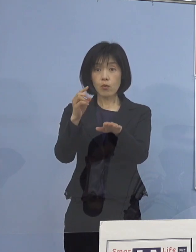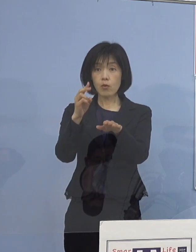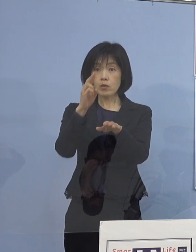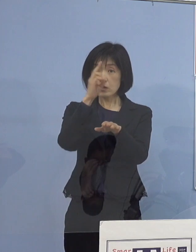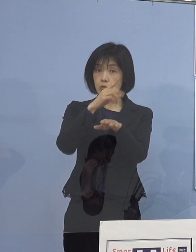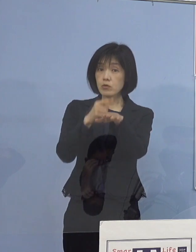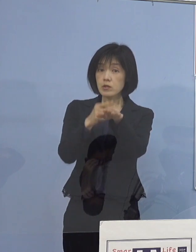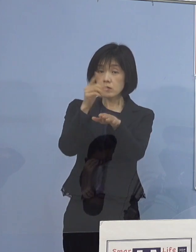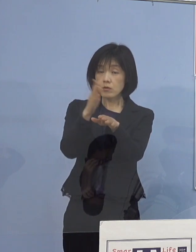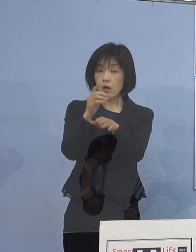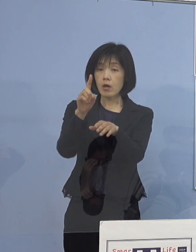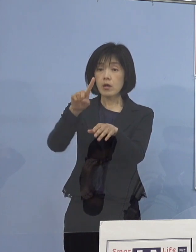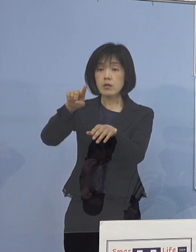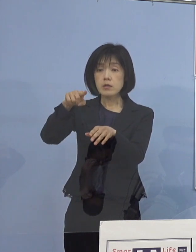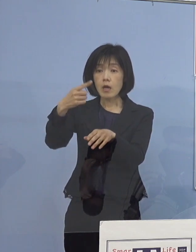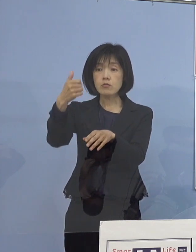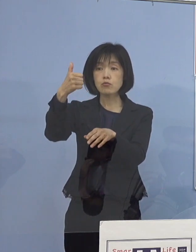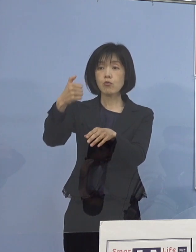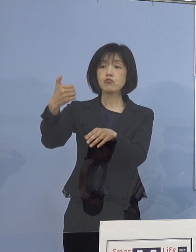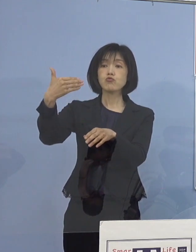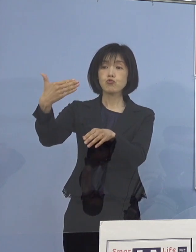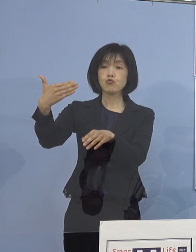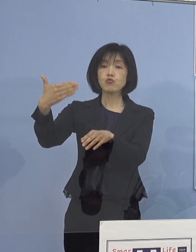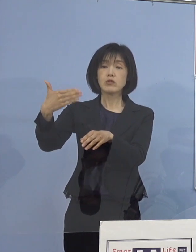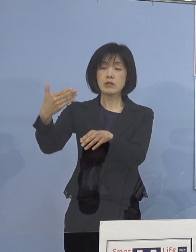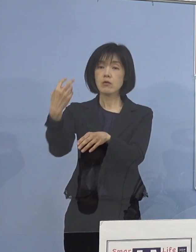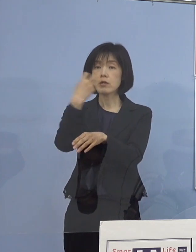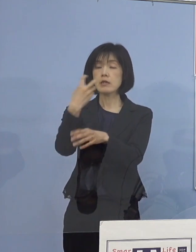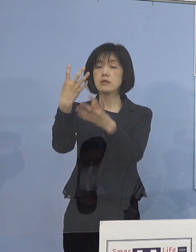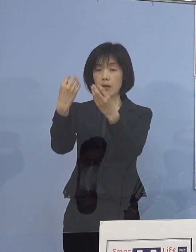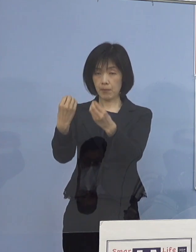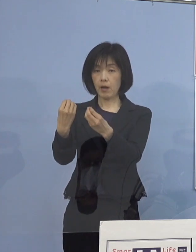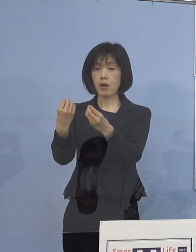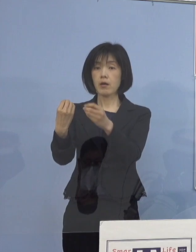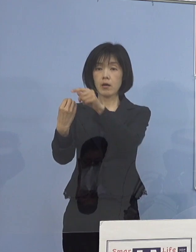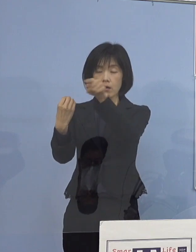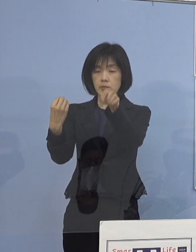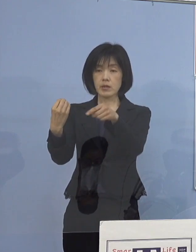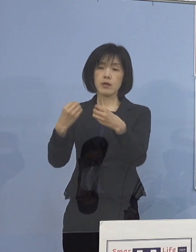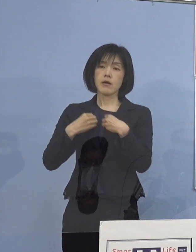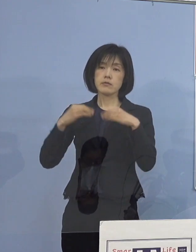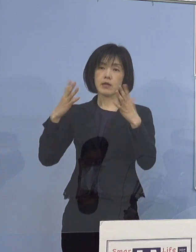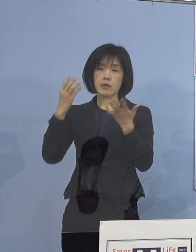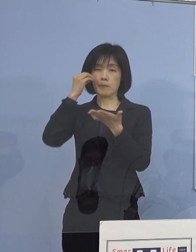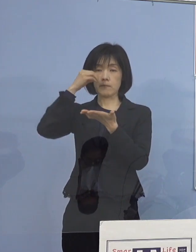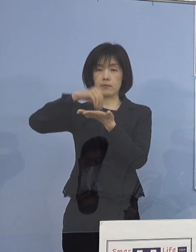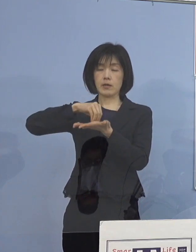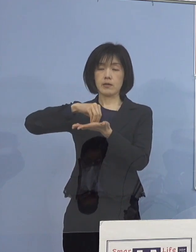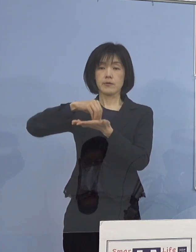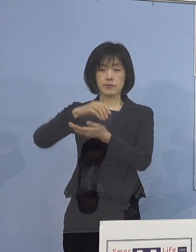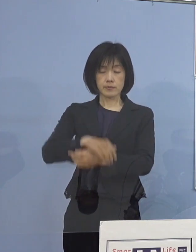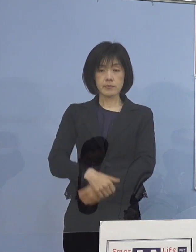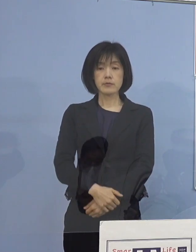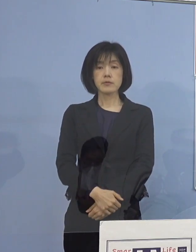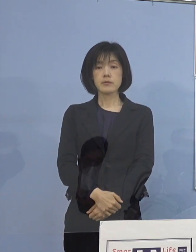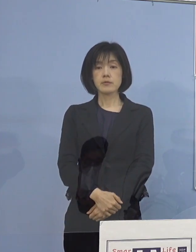159名に対する検査が終わって全員 今のところ陰性ということになっています